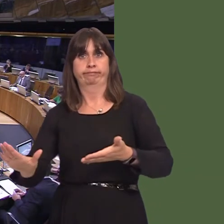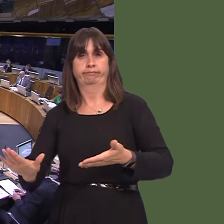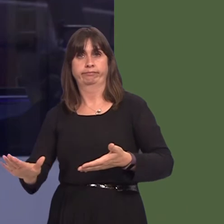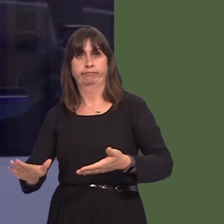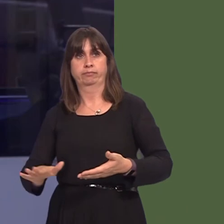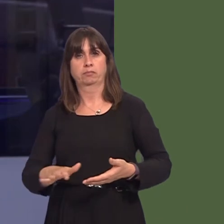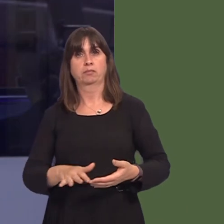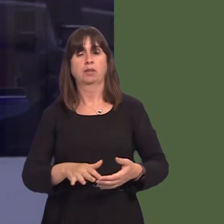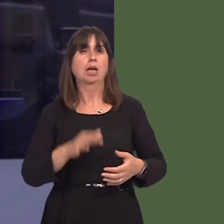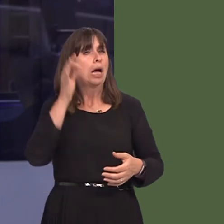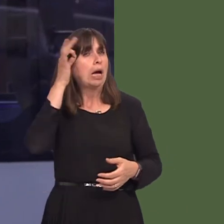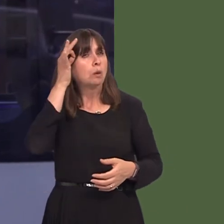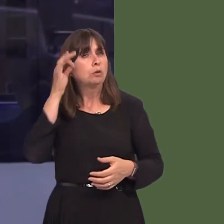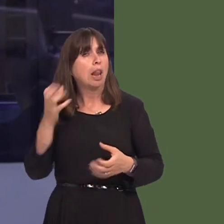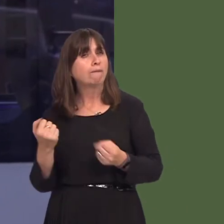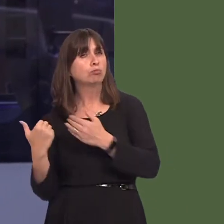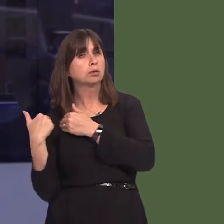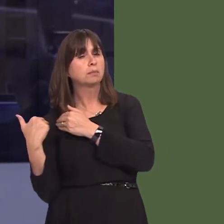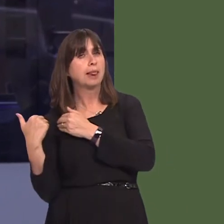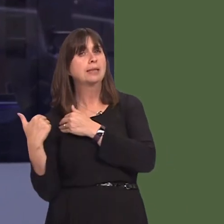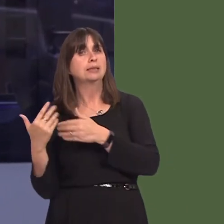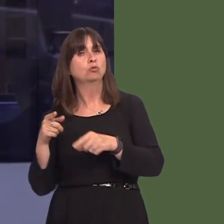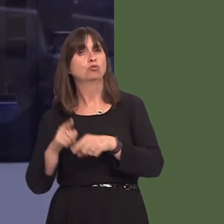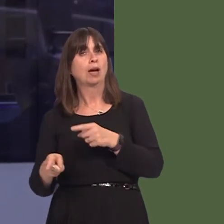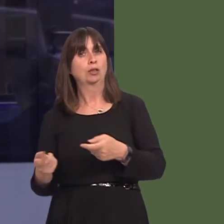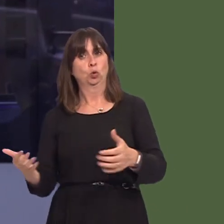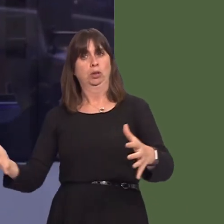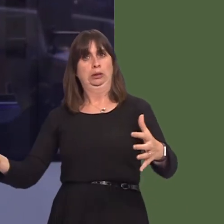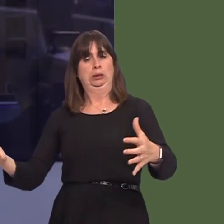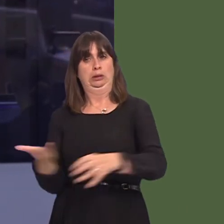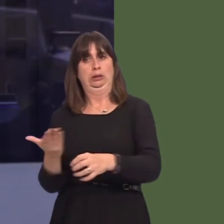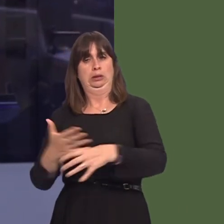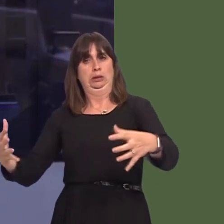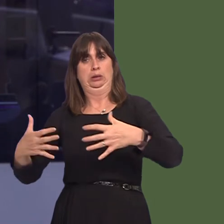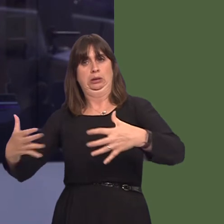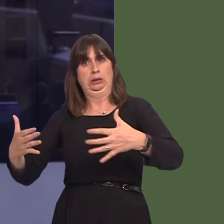councillors have a duty to control knotweed infestations. As these infestations can blight